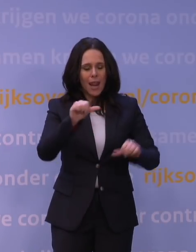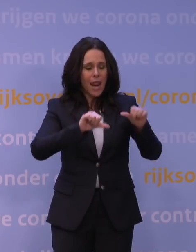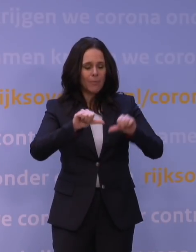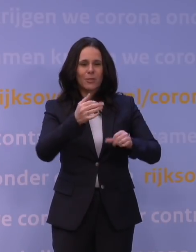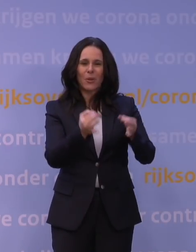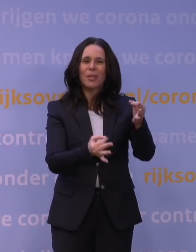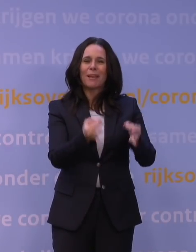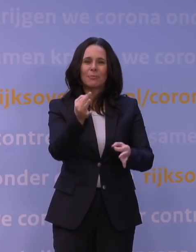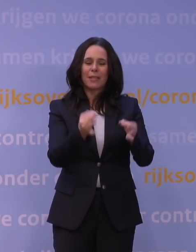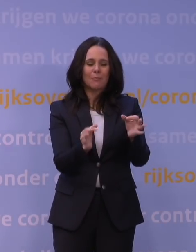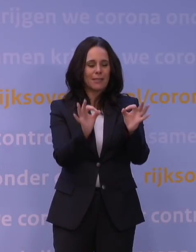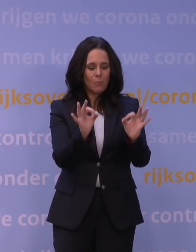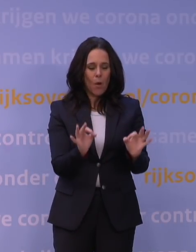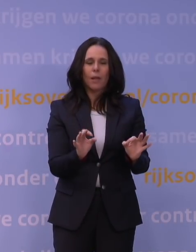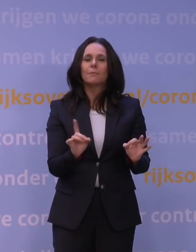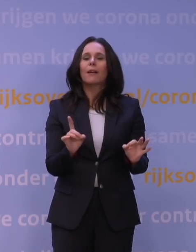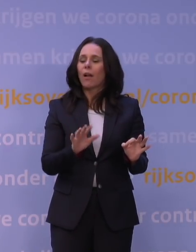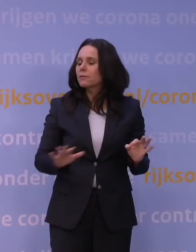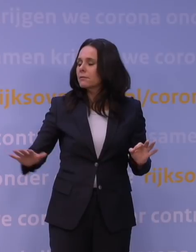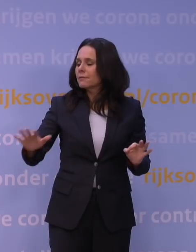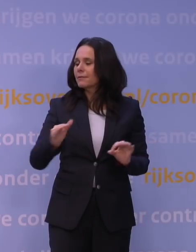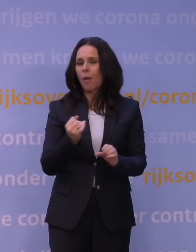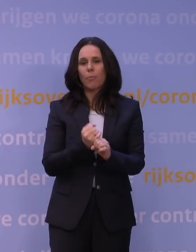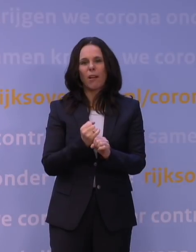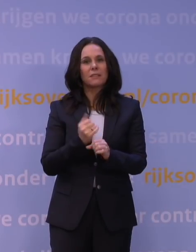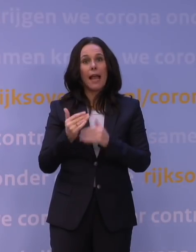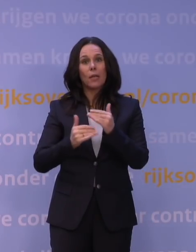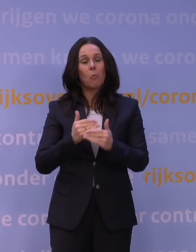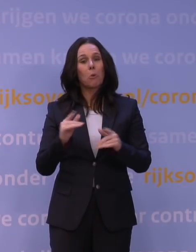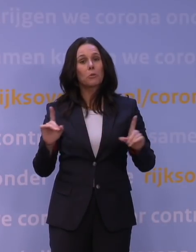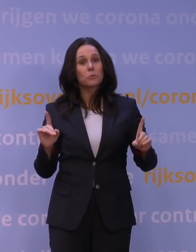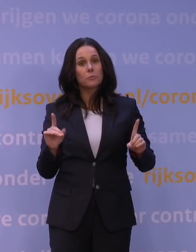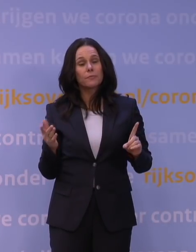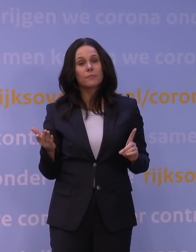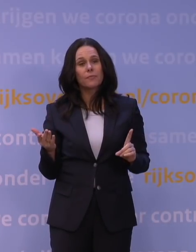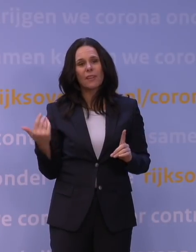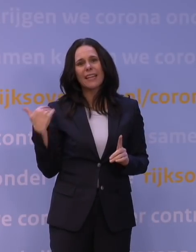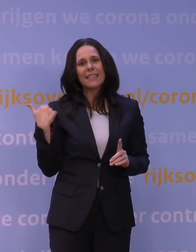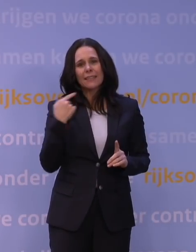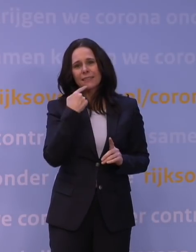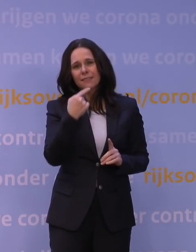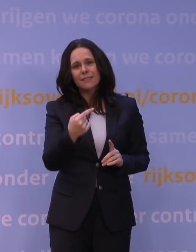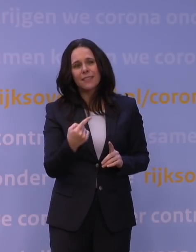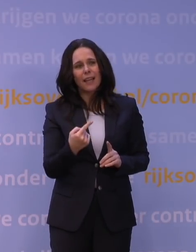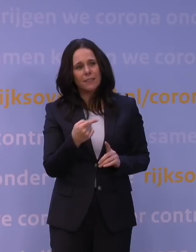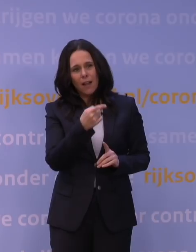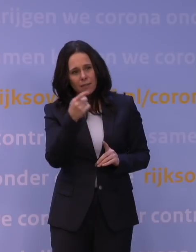wat gebeurt er nou in de praktijk? En ja, dat is dan het punt. Ik heb net iets genoemd tegen de dame van NRC,